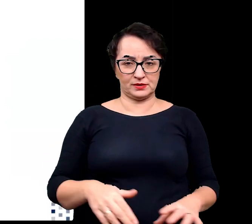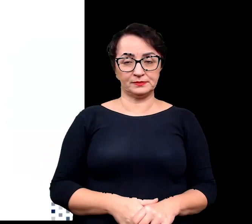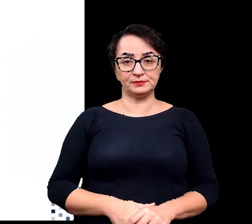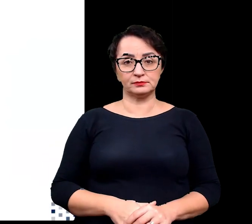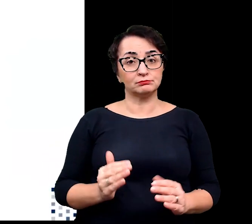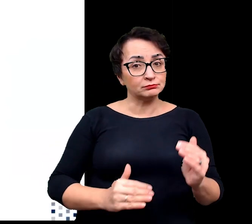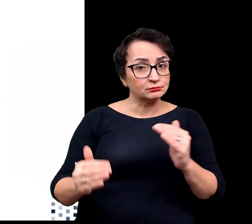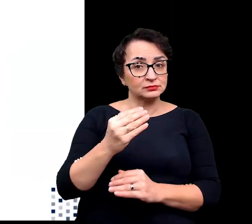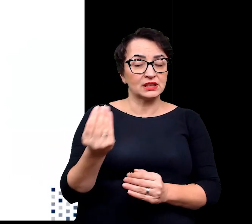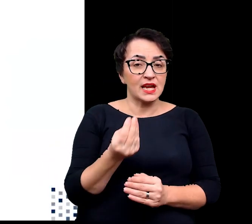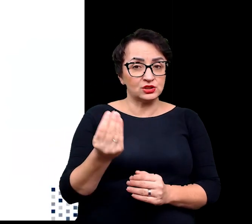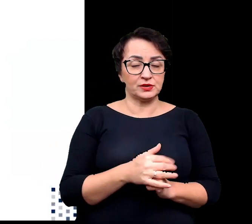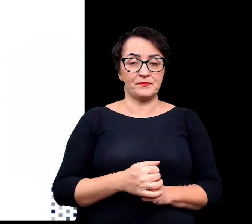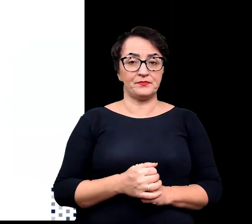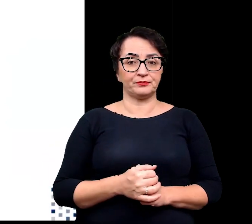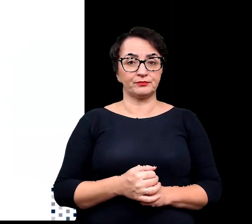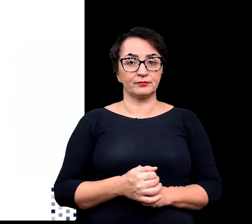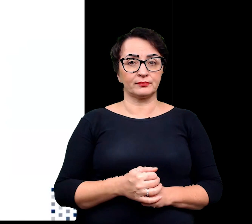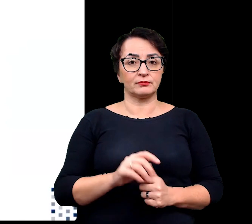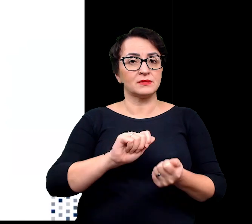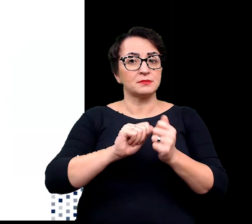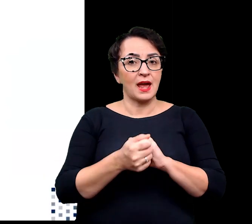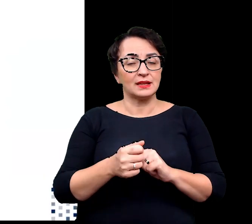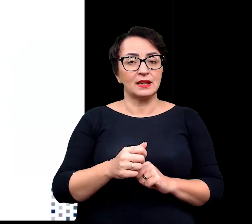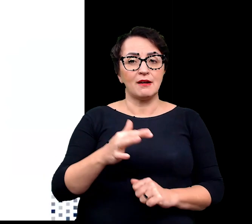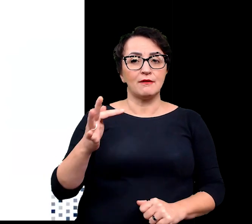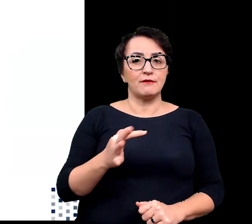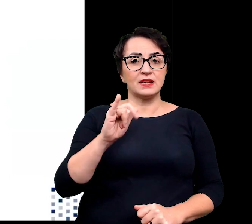Ponadto następują również zmiany fizjologiczne